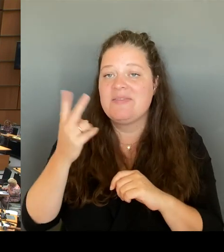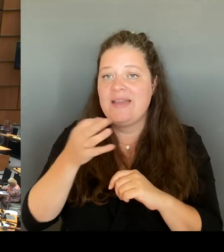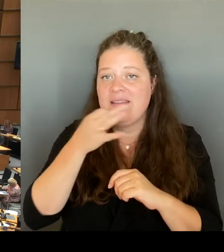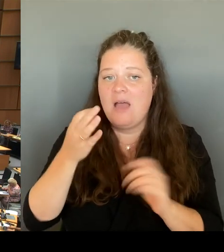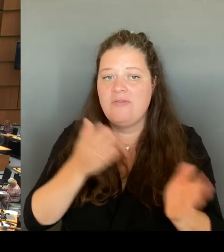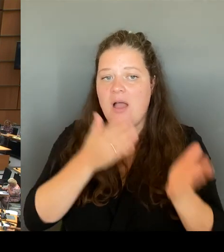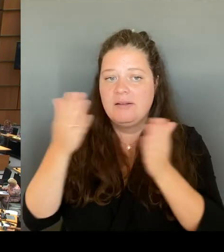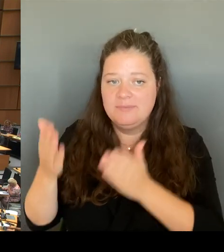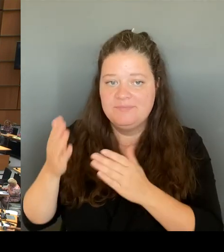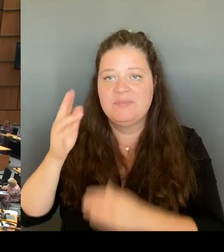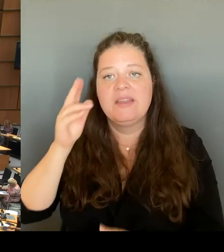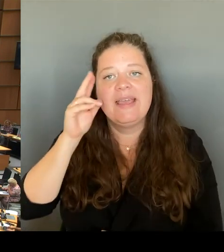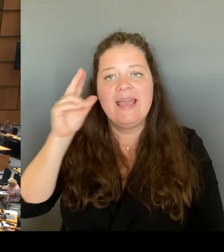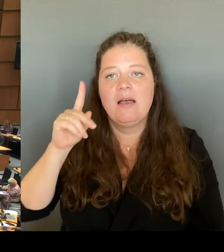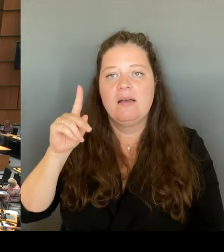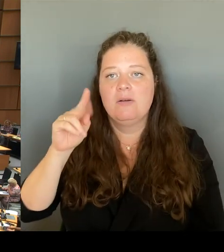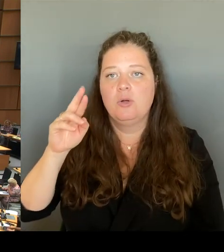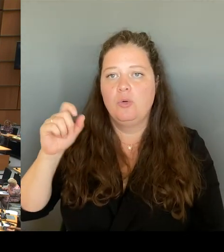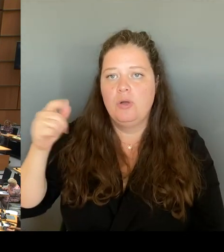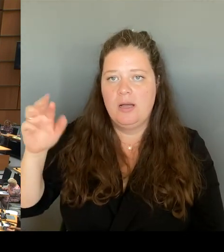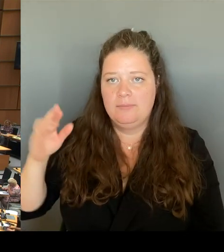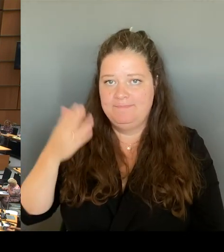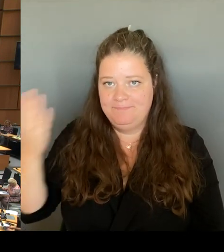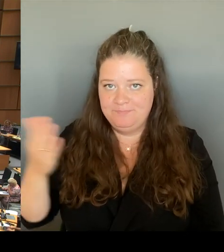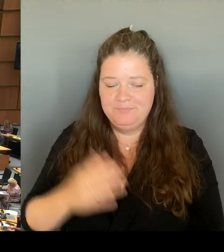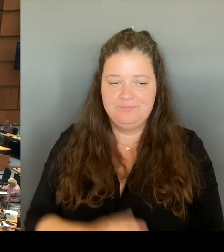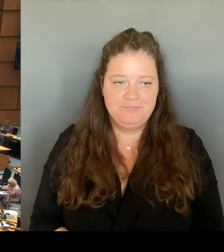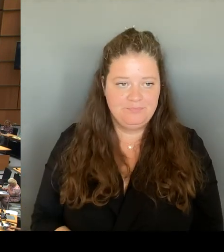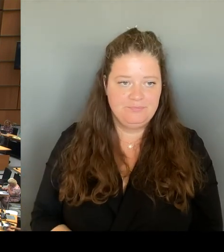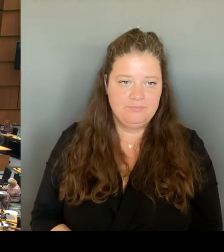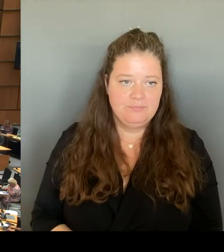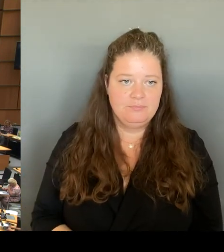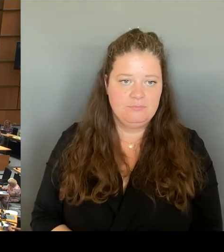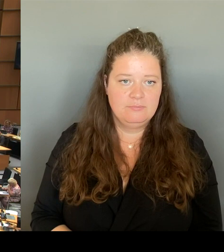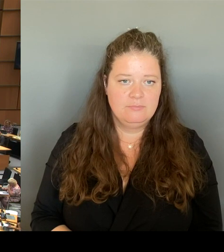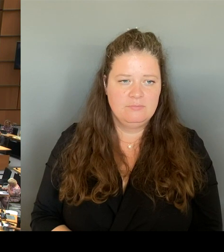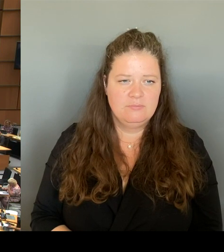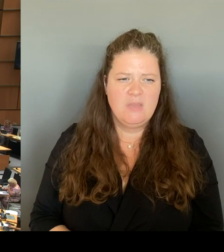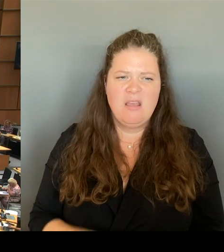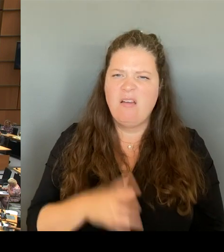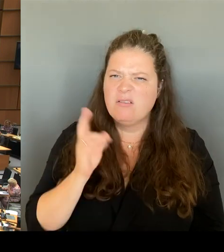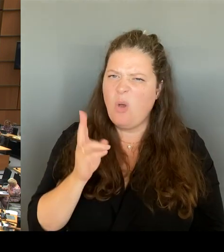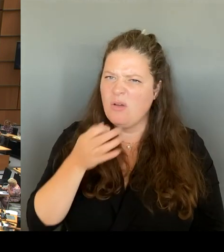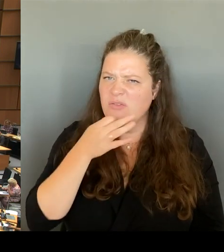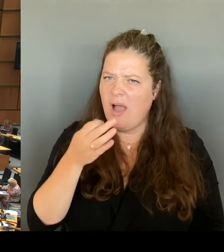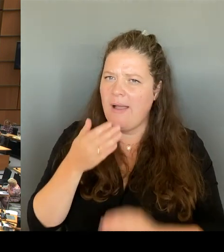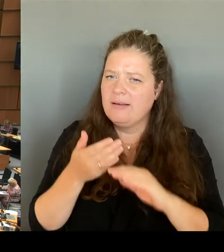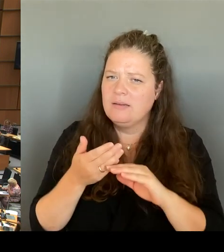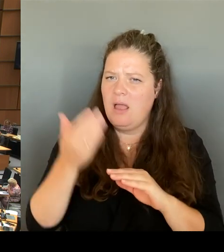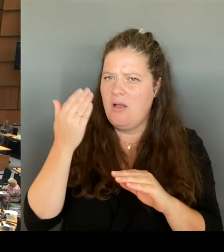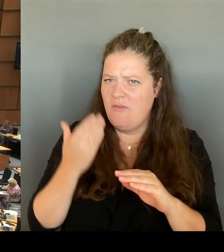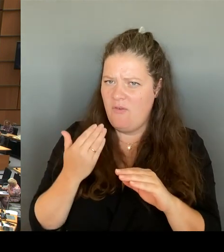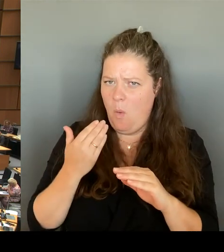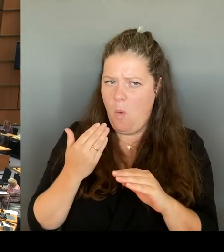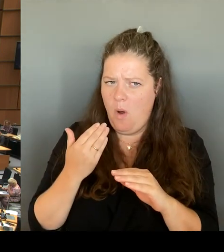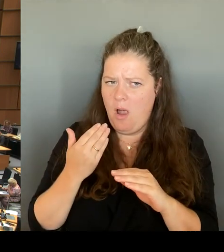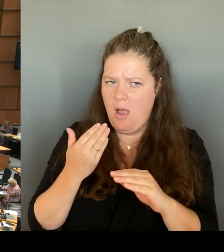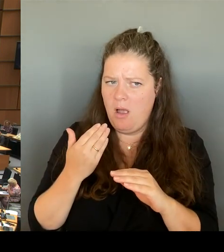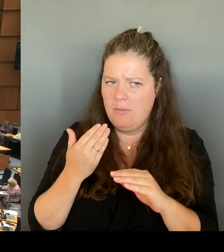(Rednerwechsel) Das war noch von der Frage davor anscheindend ist das nicht gelöscht worden. (Rednerwechsel) Dann geht die zweite Nachfrage an den Kollegen Schmidt